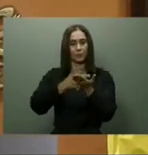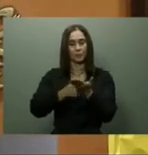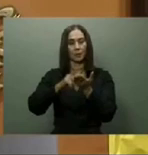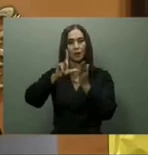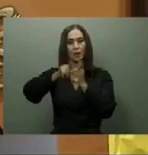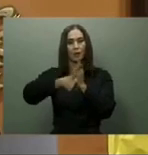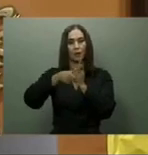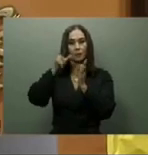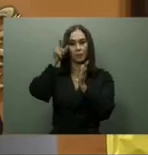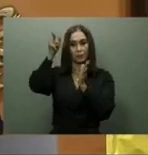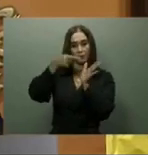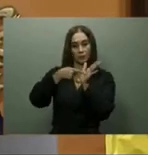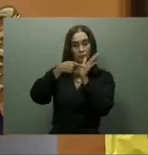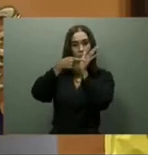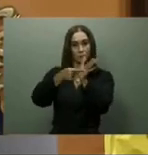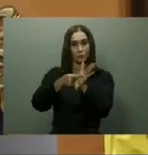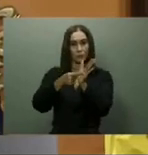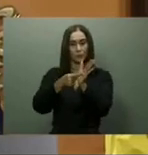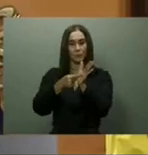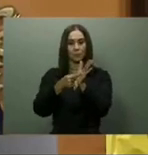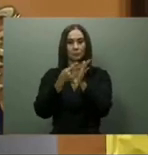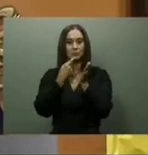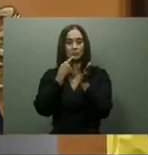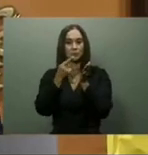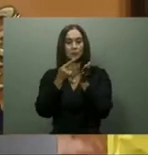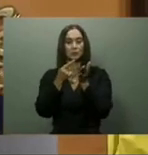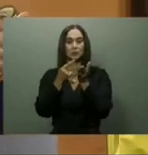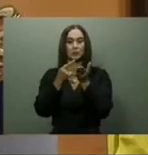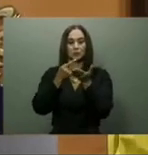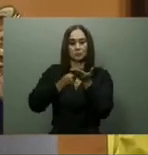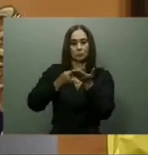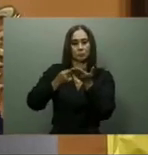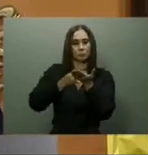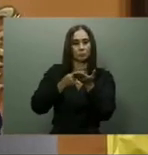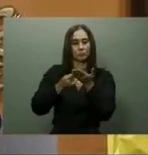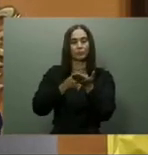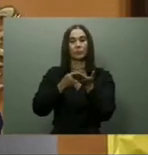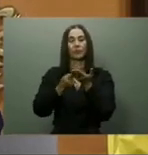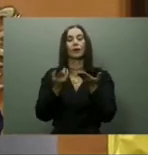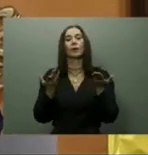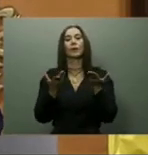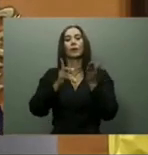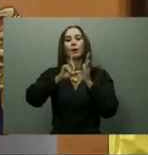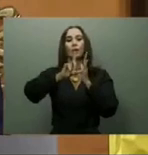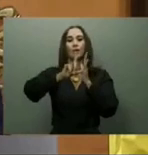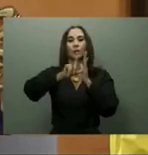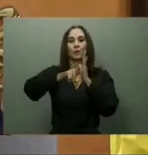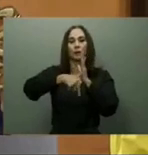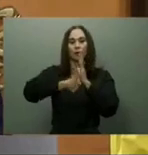Para mejorar el tránsito urbano, en su discurso del 27 de febrero pasado, el presidente Abinader